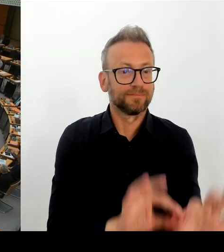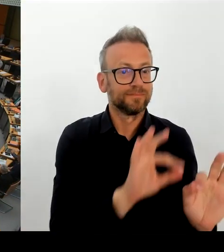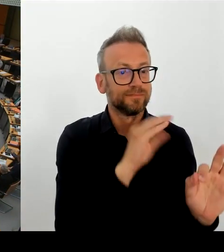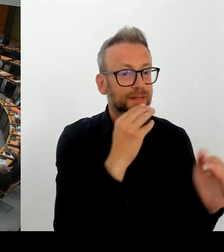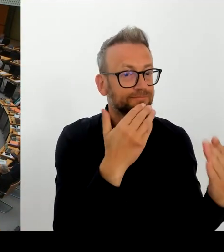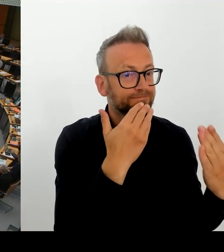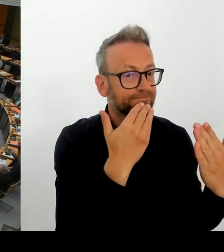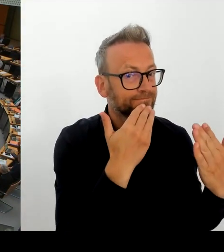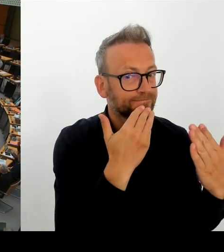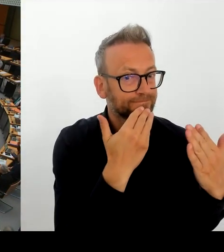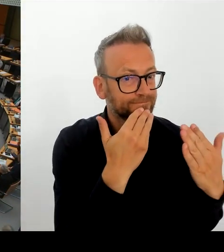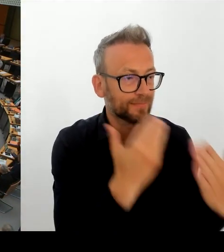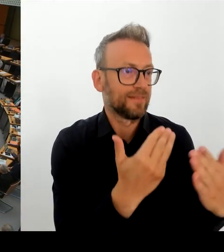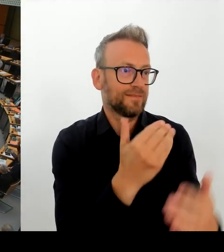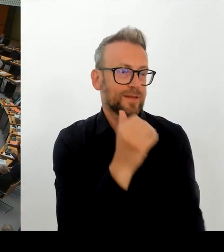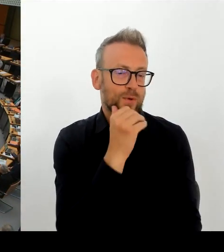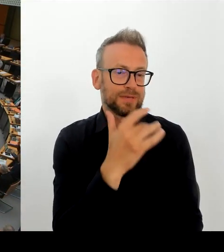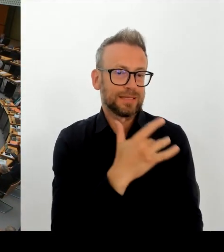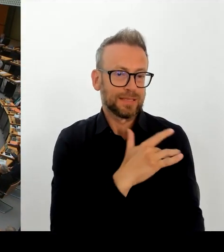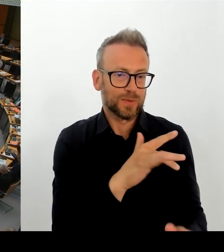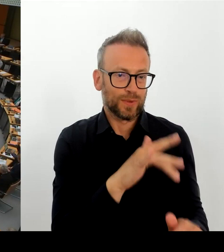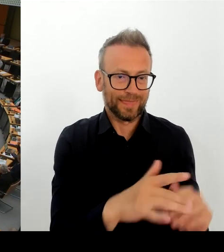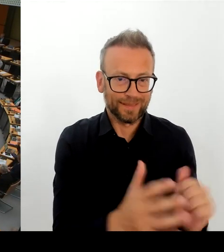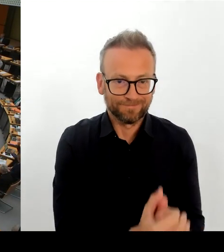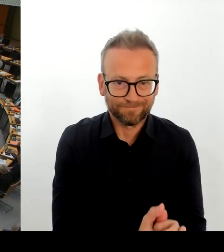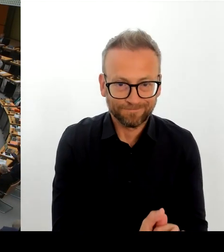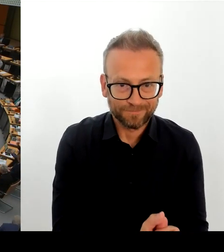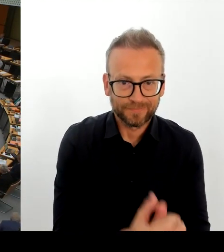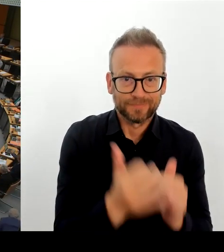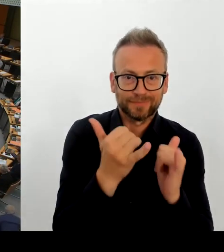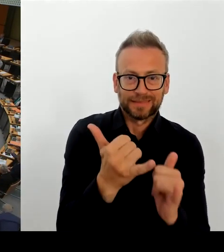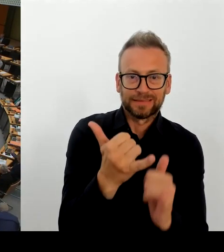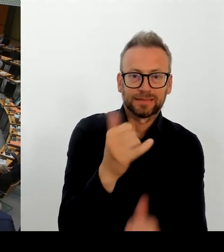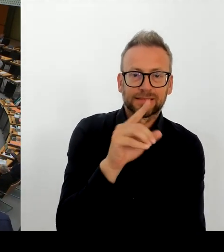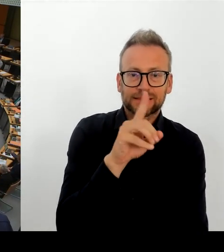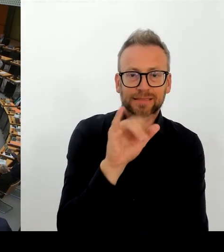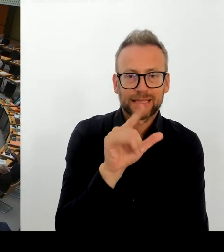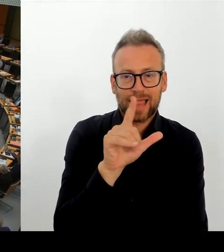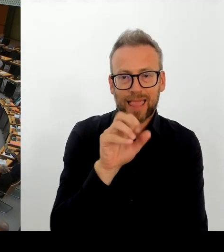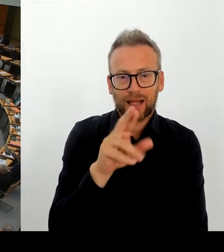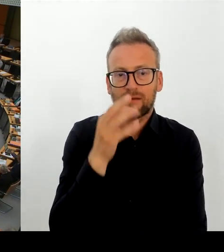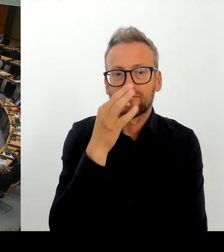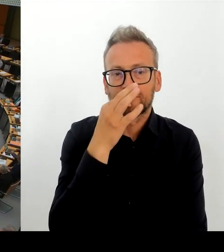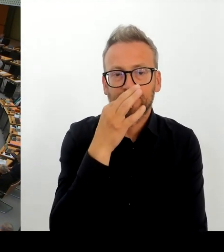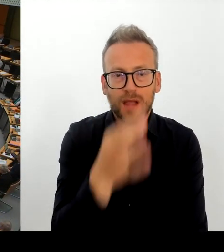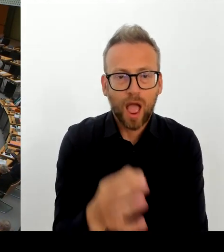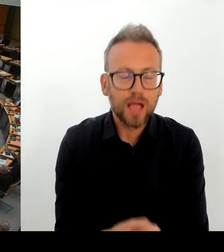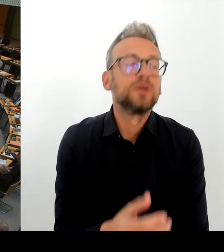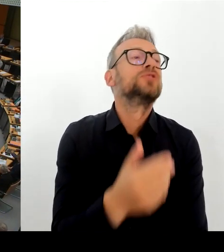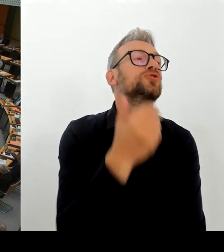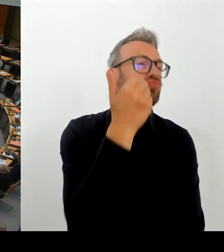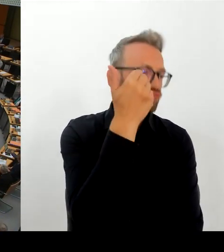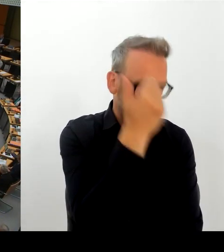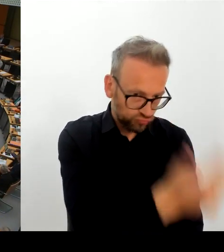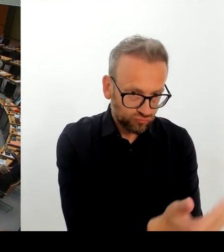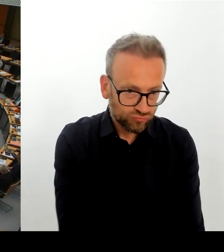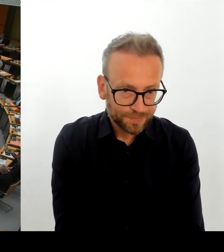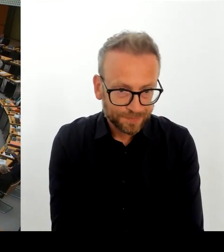(Rednerwechsel) Vielen Dank. Ich frage den Senat: Wie ist der aktuelle Kenntnisstand des Senats zum Verlust von Dateien durch